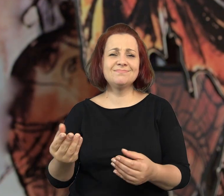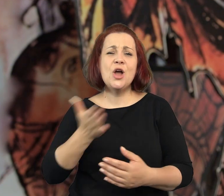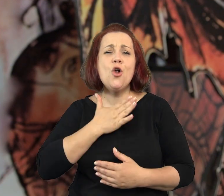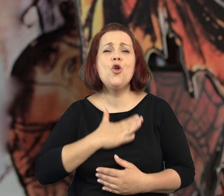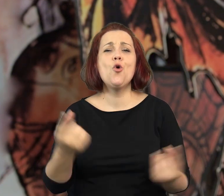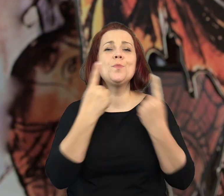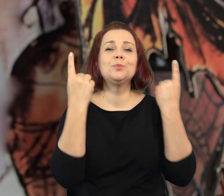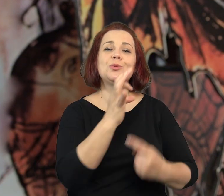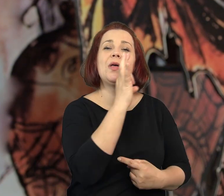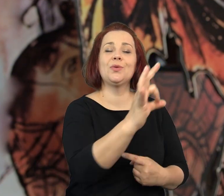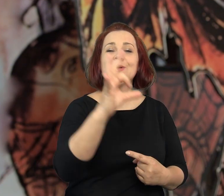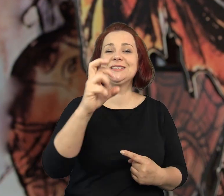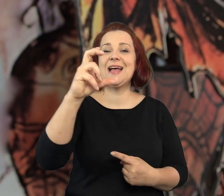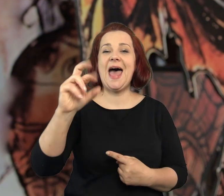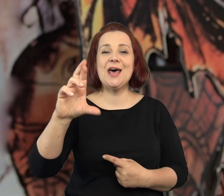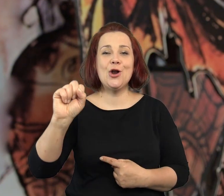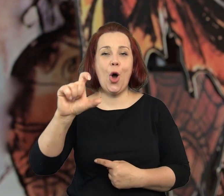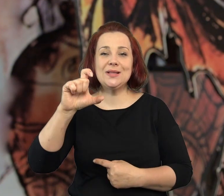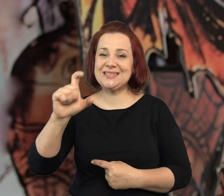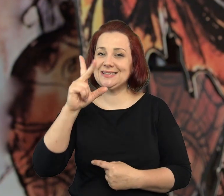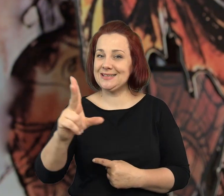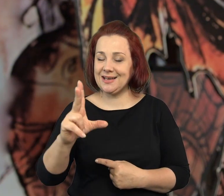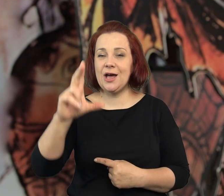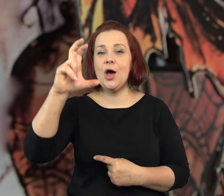którzy fascynują się przygodami Sherlocka Holmesa.